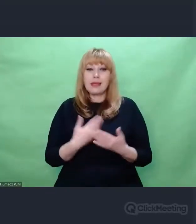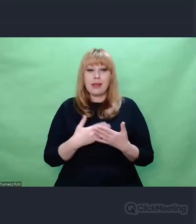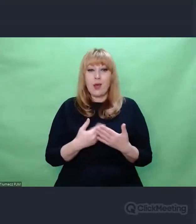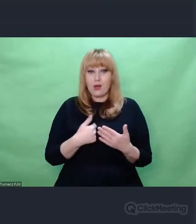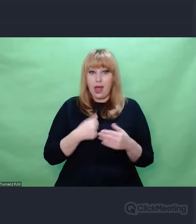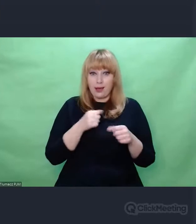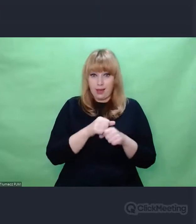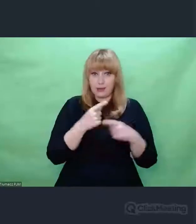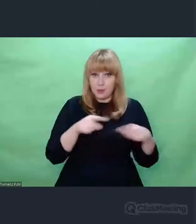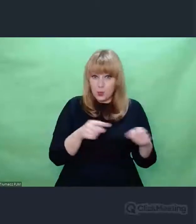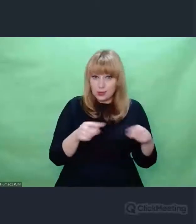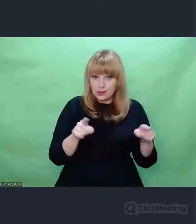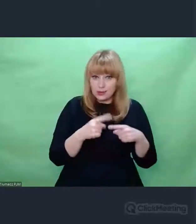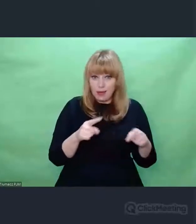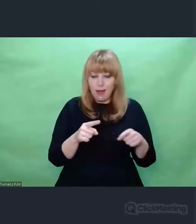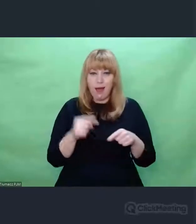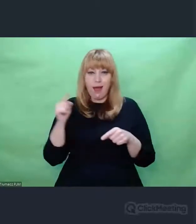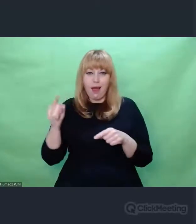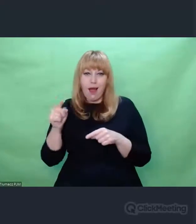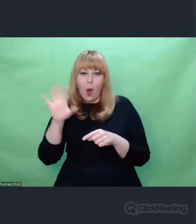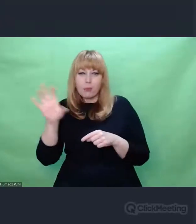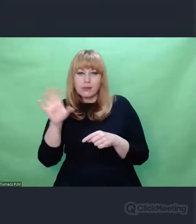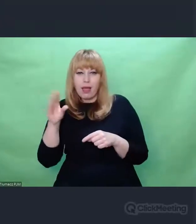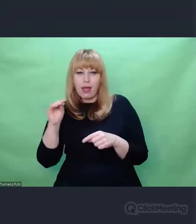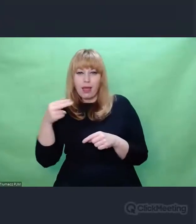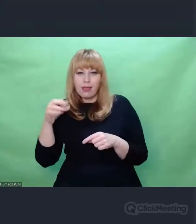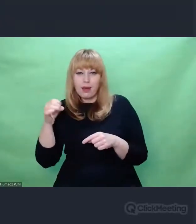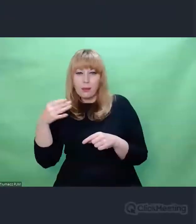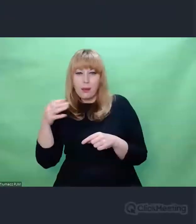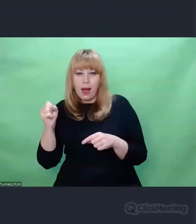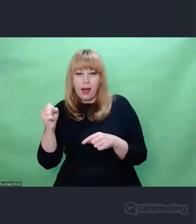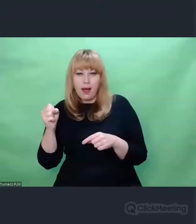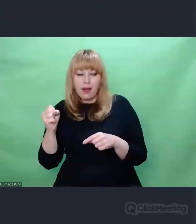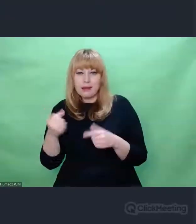jeszcze tylko takie założenie Państwu przedstawię -